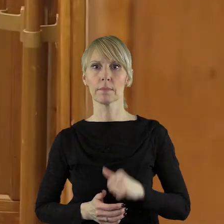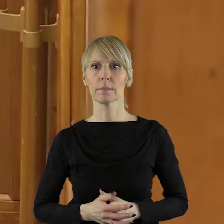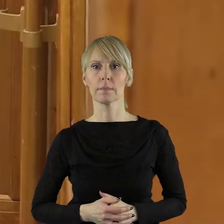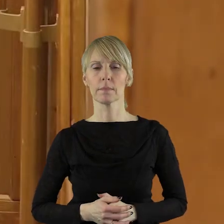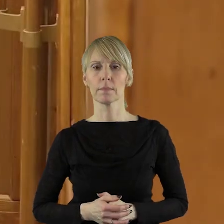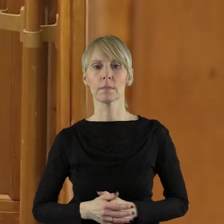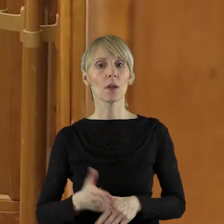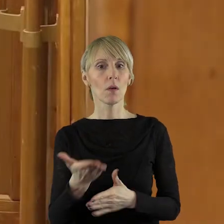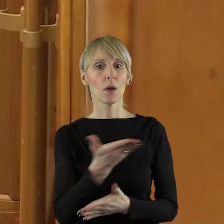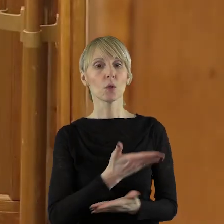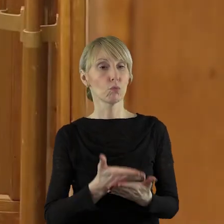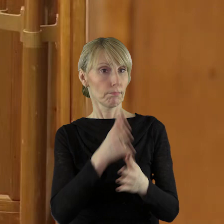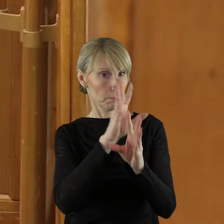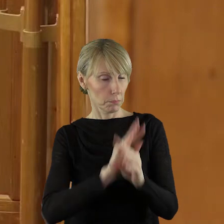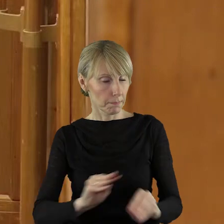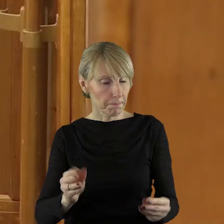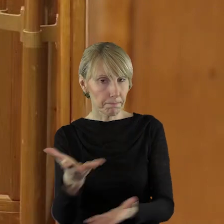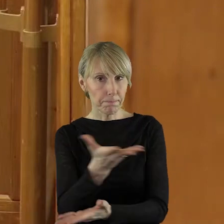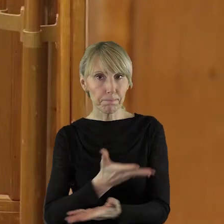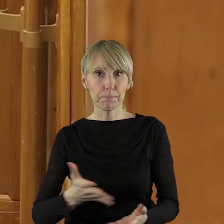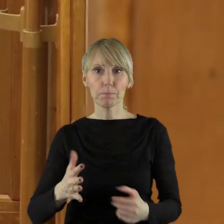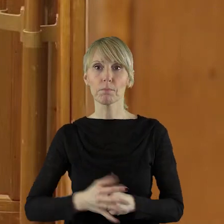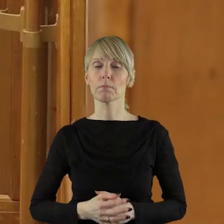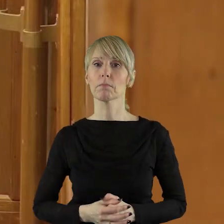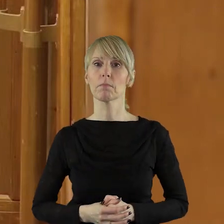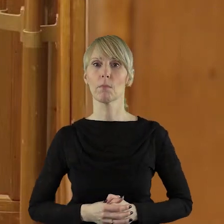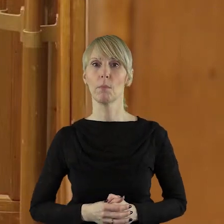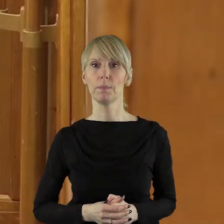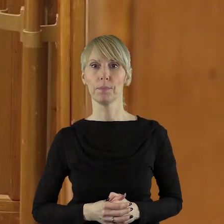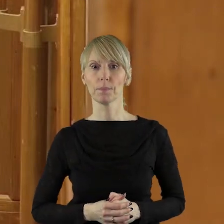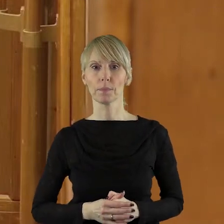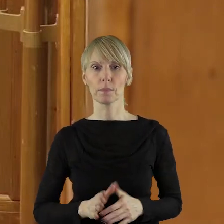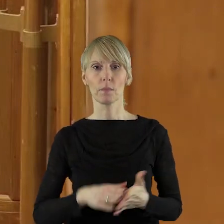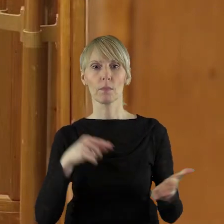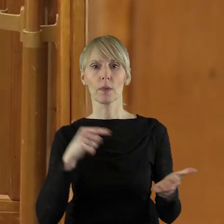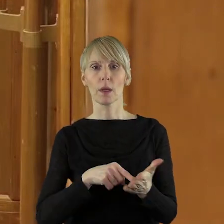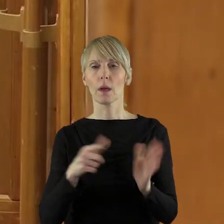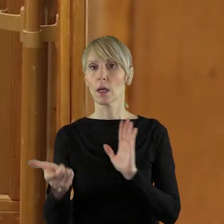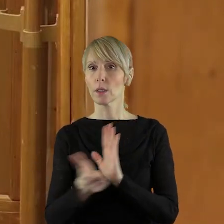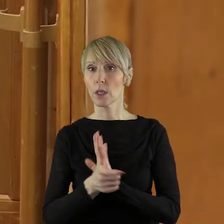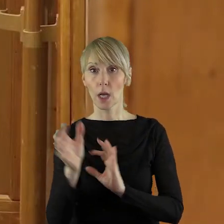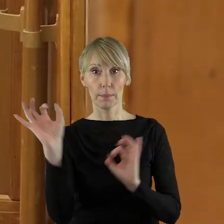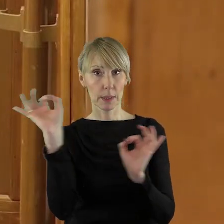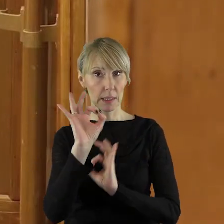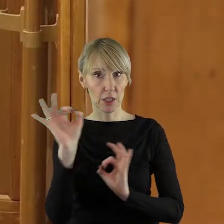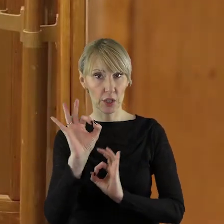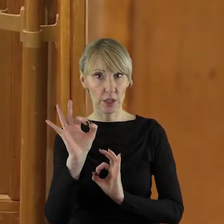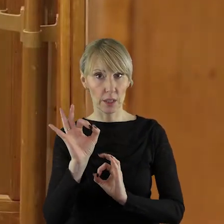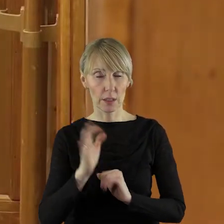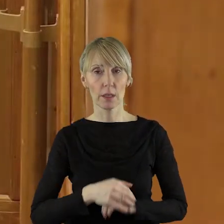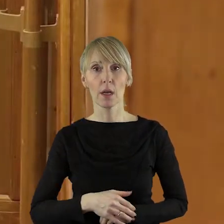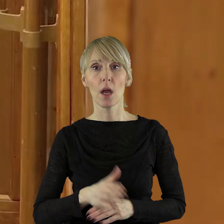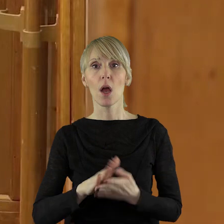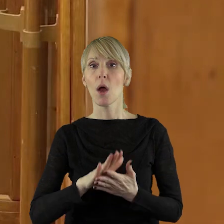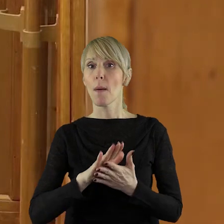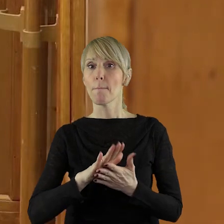Pani Przewodnicząca,Szanowni Państwo! W dniu 17 stycznia powstała uchwała